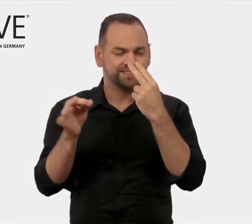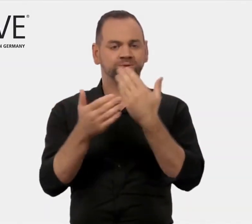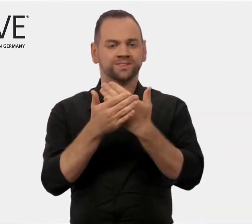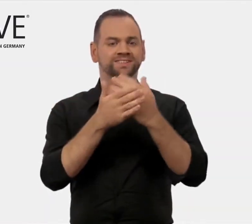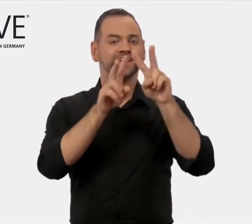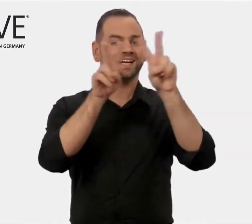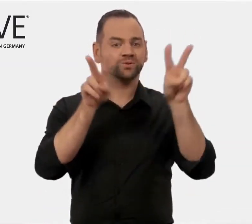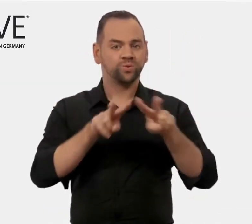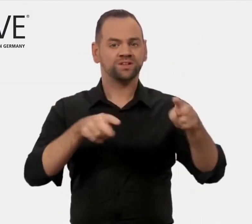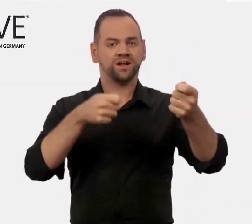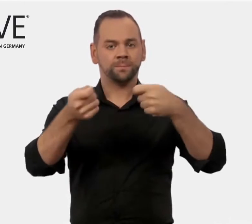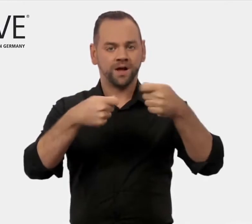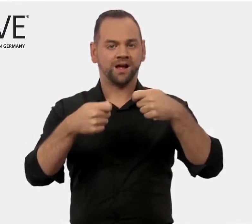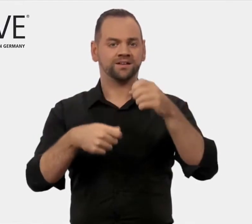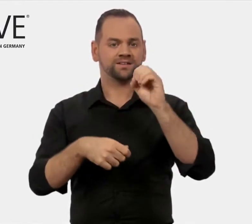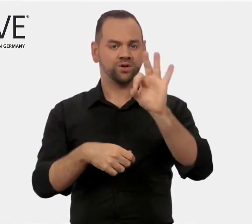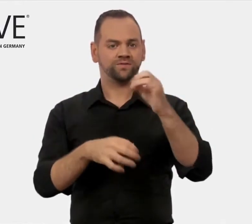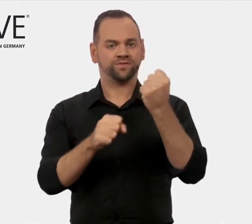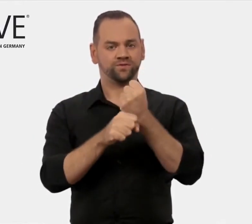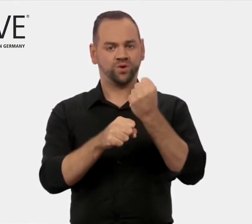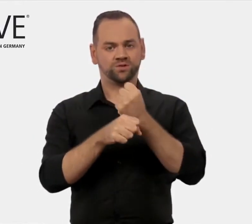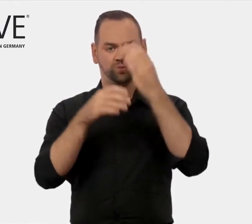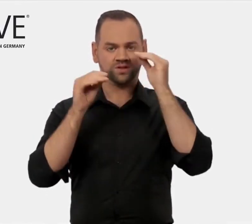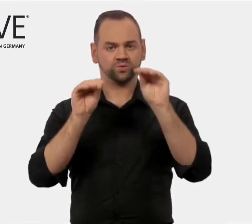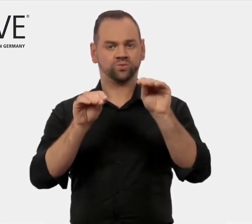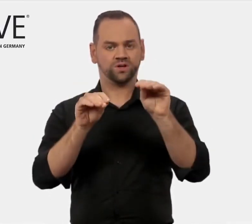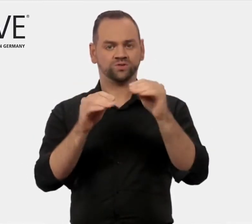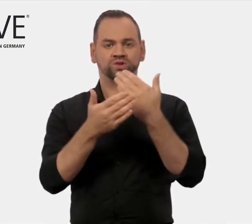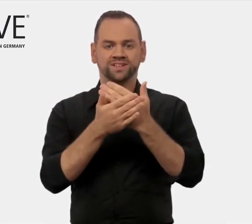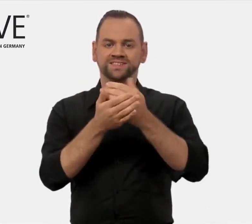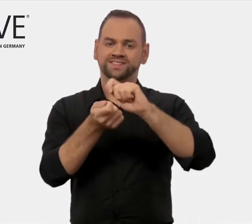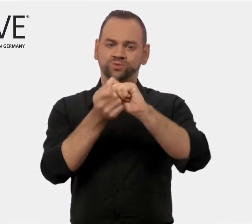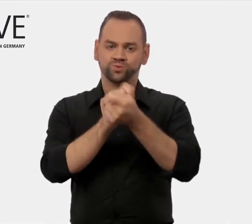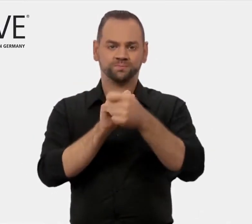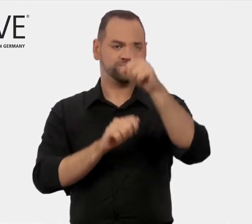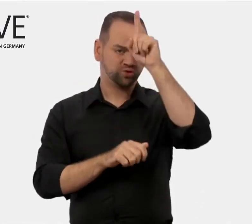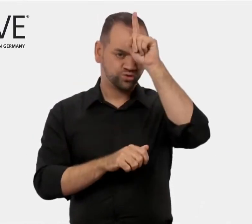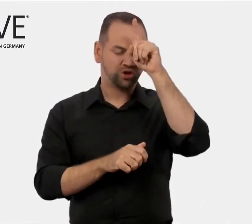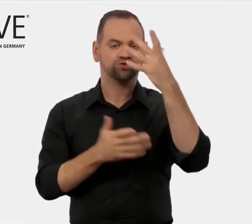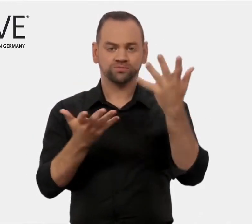International Marketing of Vocational Education. Das bedeutet auf Deutsch: